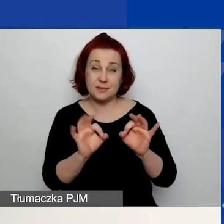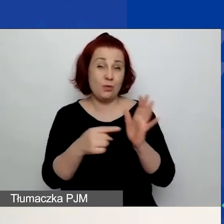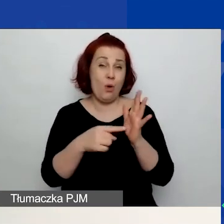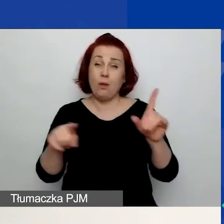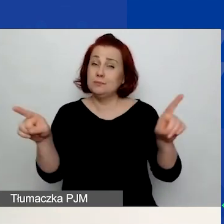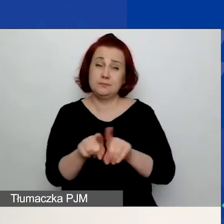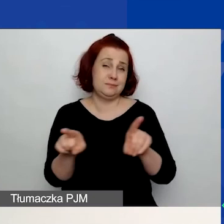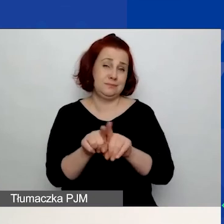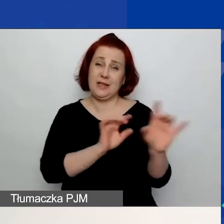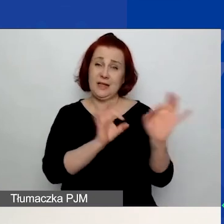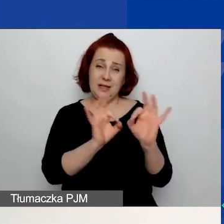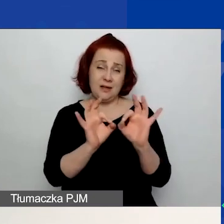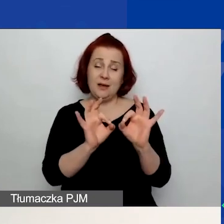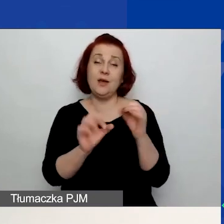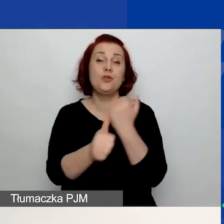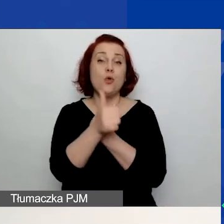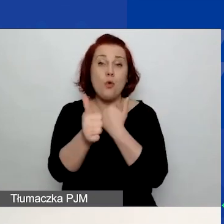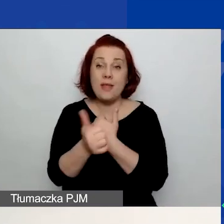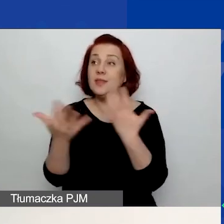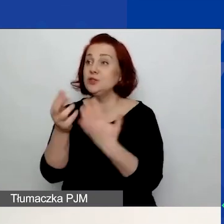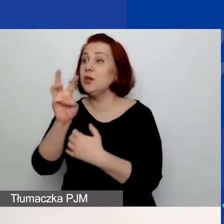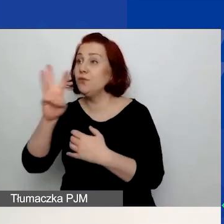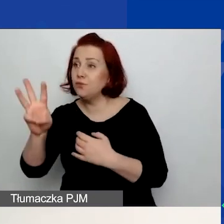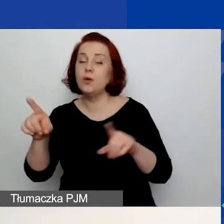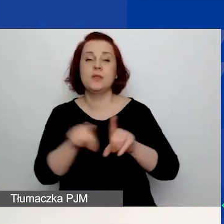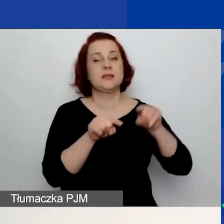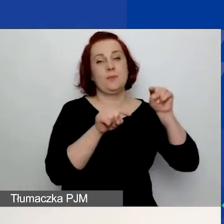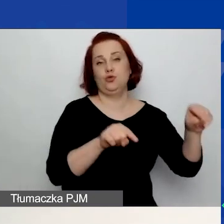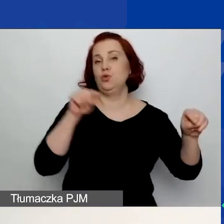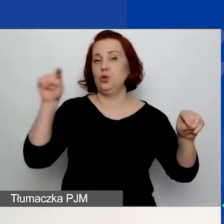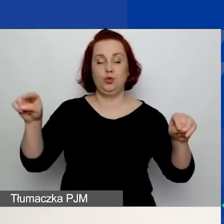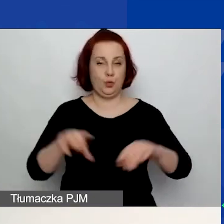które wiszą na stronie. Tutaj po prostu dla wygody są podlinkowane po raz drugi.